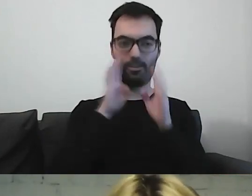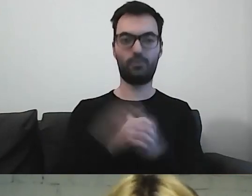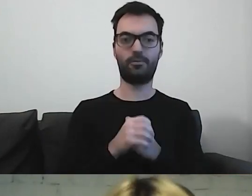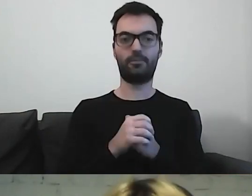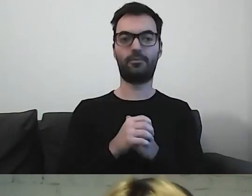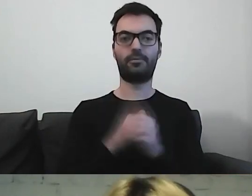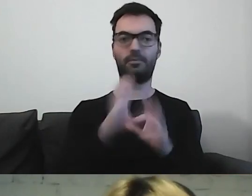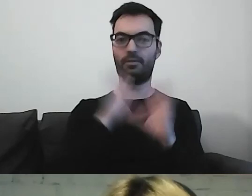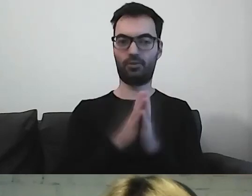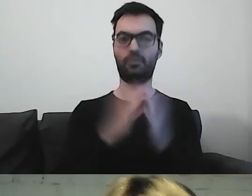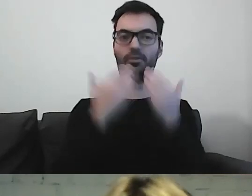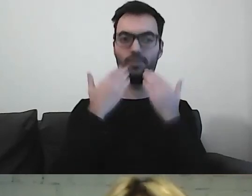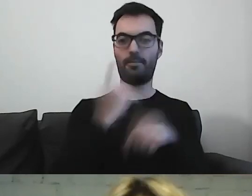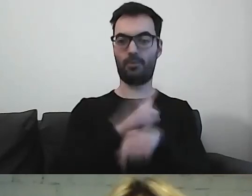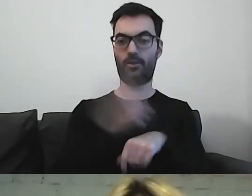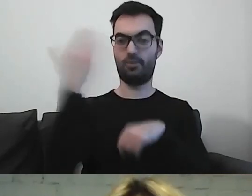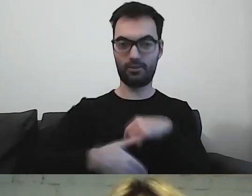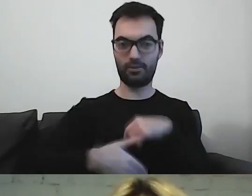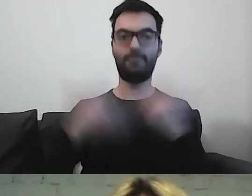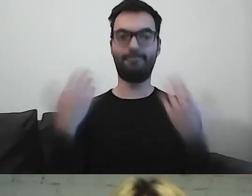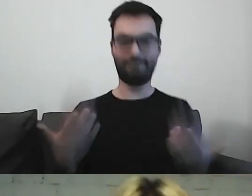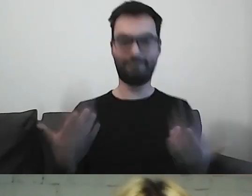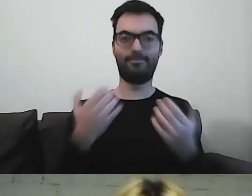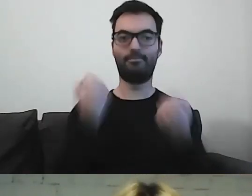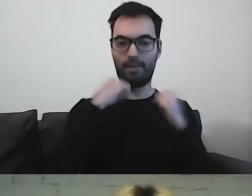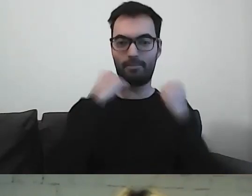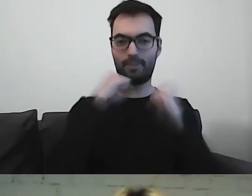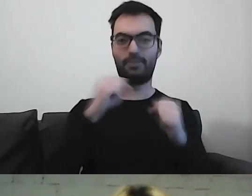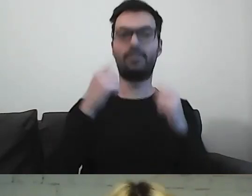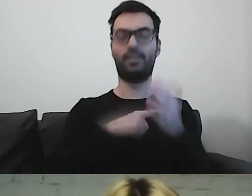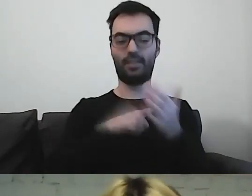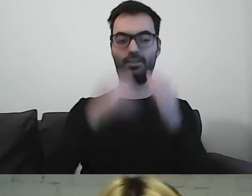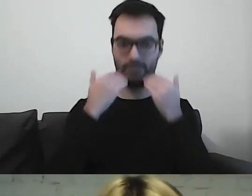To chyba wszystko. Mamy minutę. Jeszcze raz dziękuję. Było super.